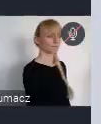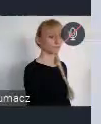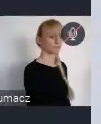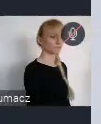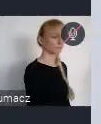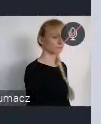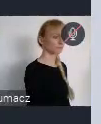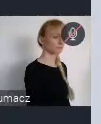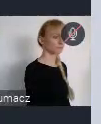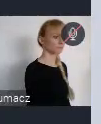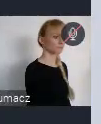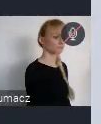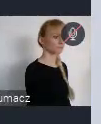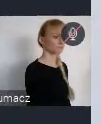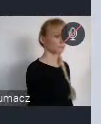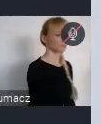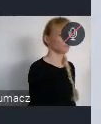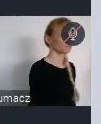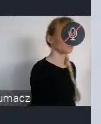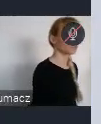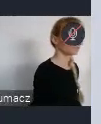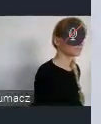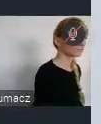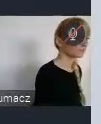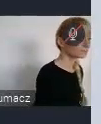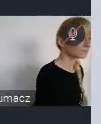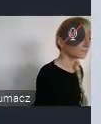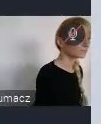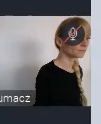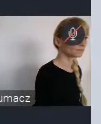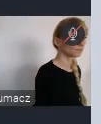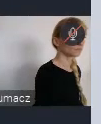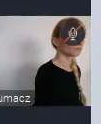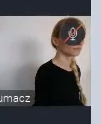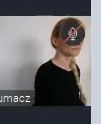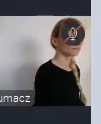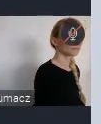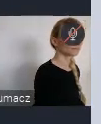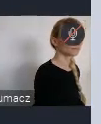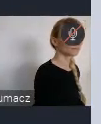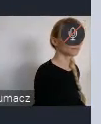będzie przewidziana też jakaś kwota tych wydarzeń. Więc naprawdę jest duża szansa, żeby tutaj zaistnieć.